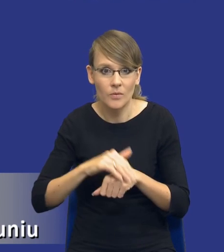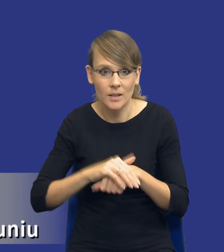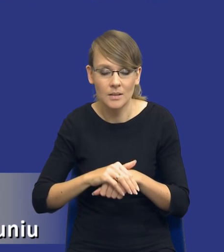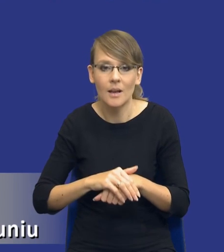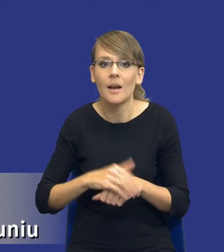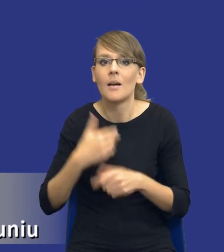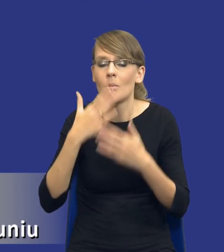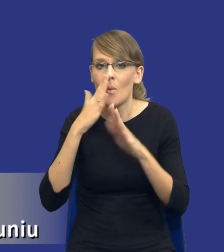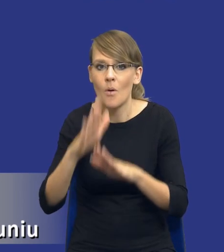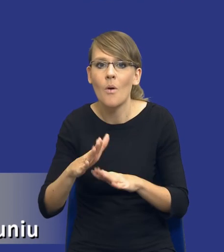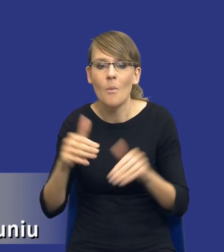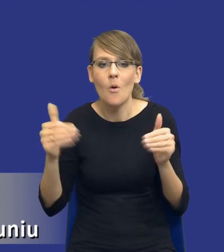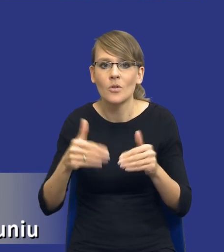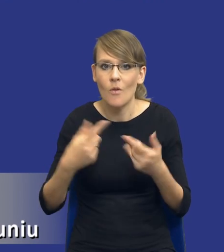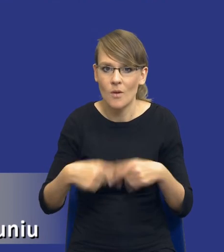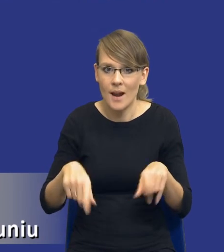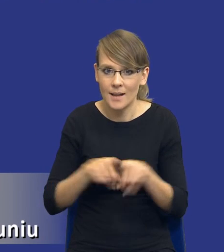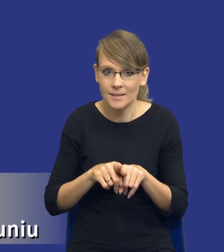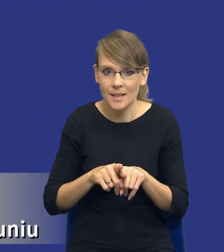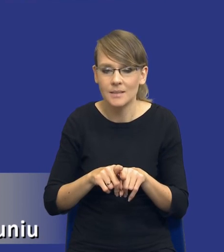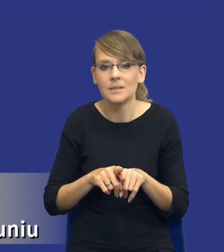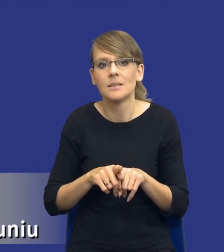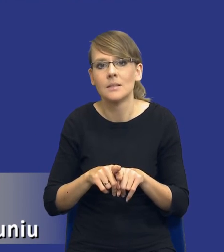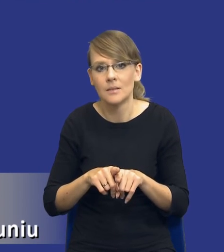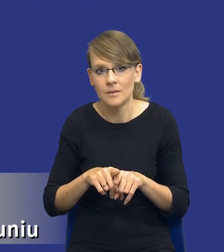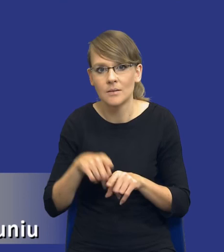wariantów realizacyjnych właśnie w kontekście tego, co zaraz będzie na